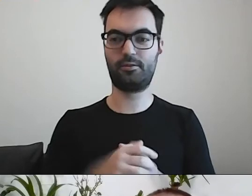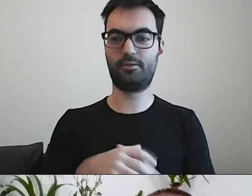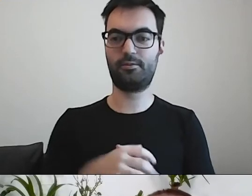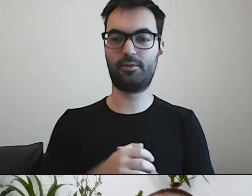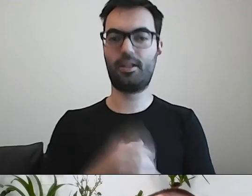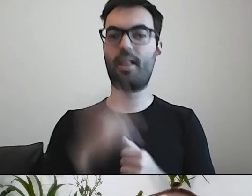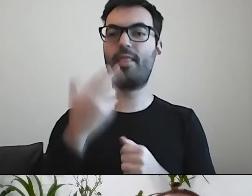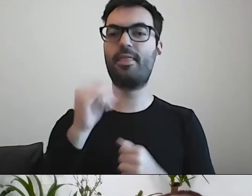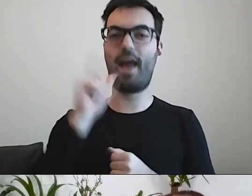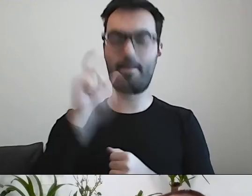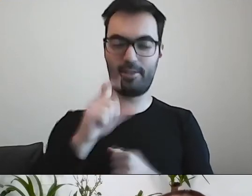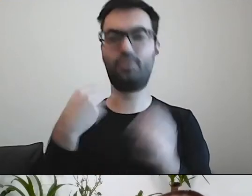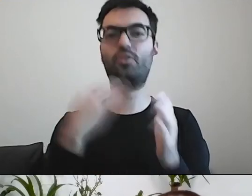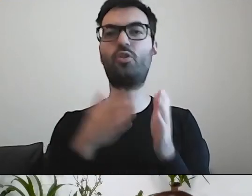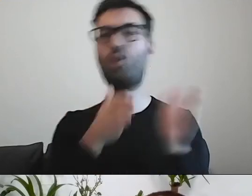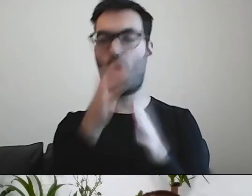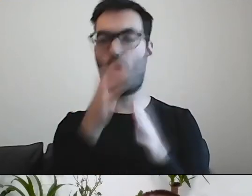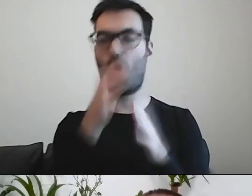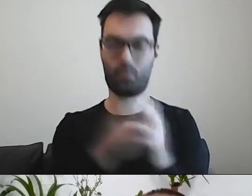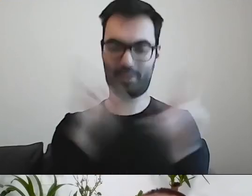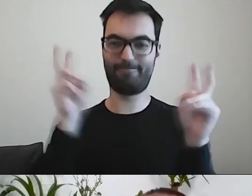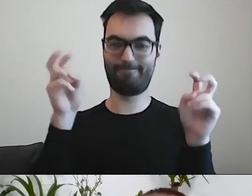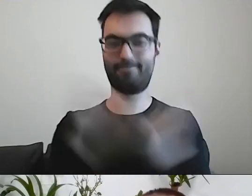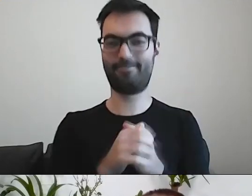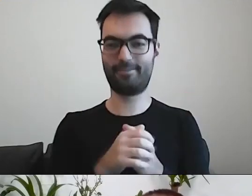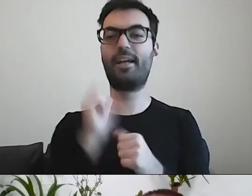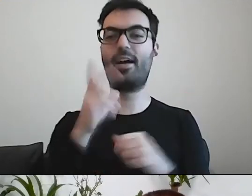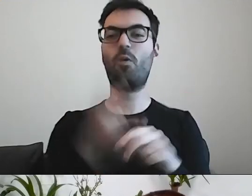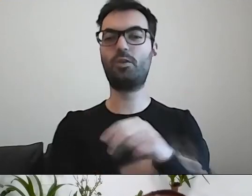PAWEŁ: Zwykle urzędnicy się strasznie napocą